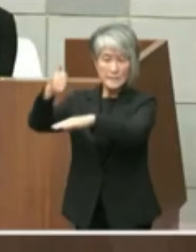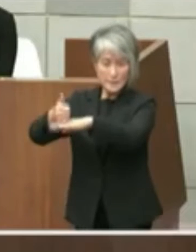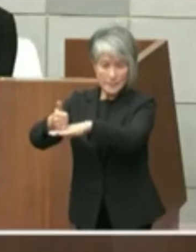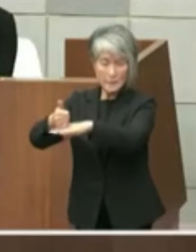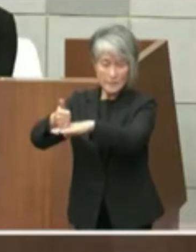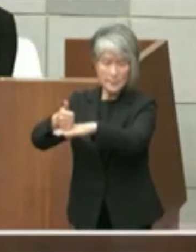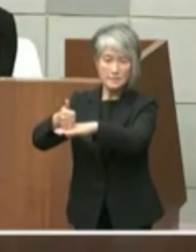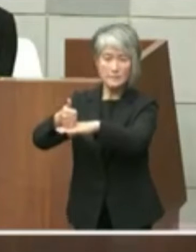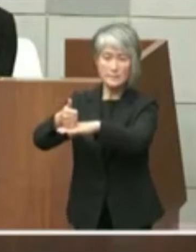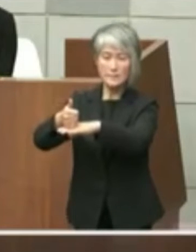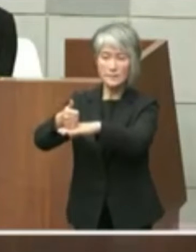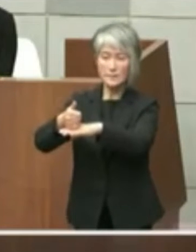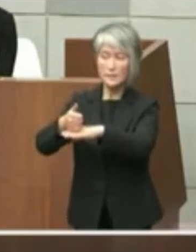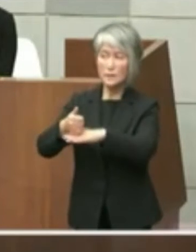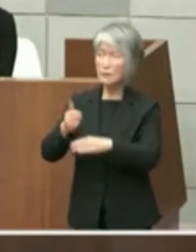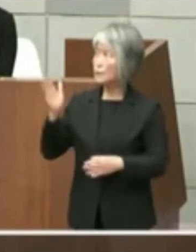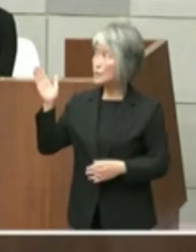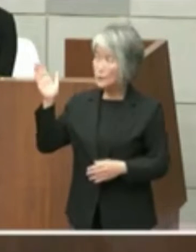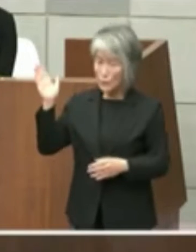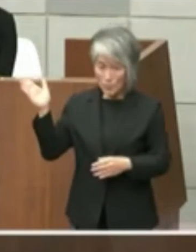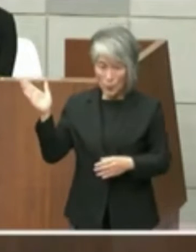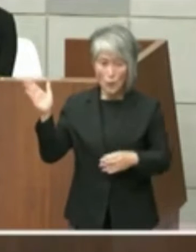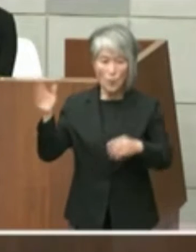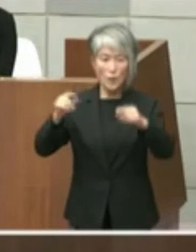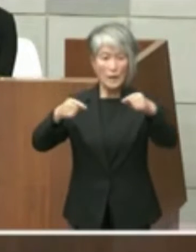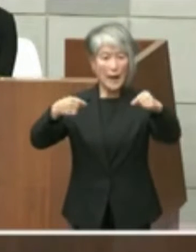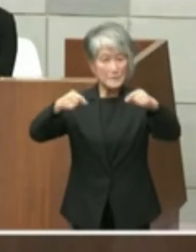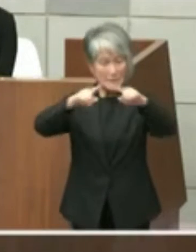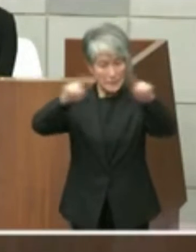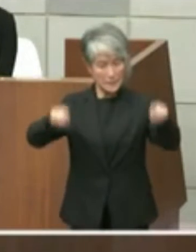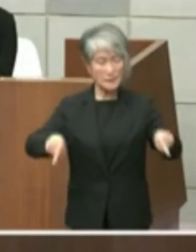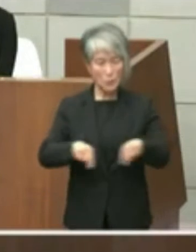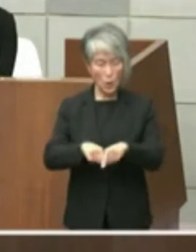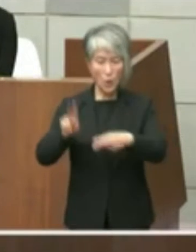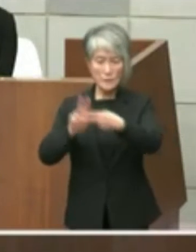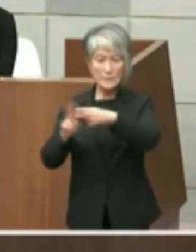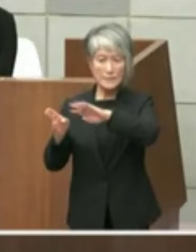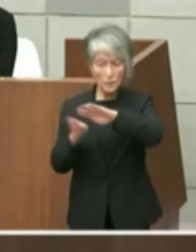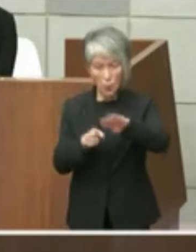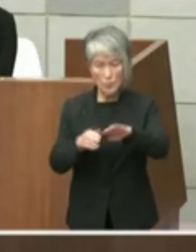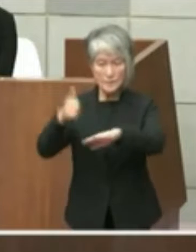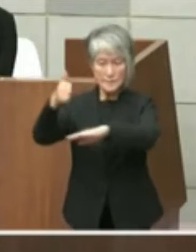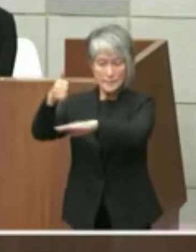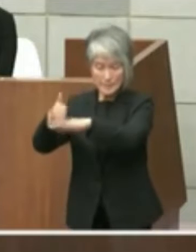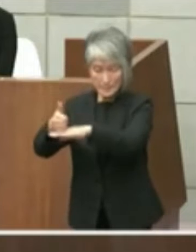この手元のこの1枚の紙を色知事にお渡し をして私の方から知事に内容とをご説明